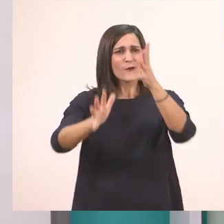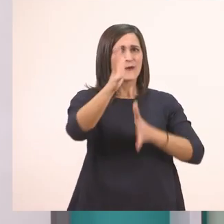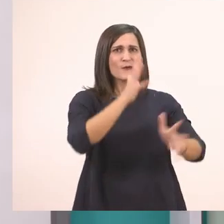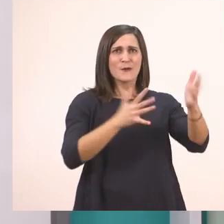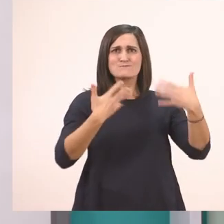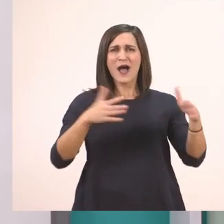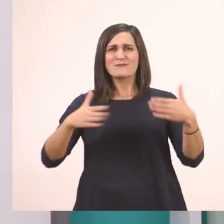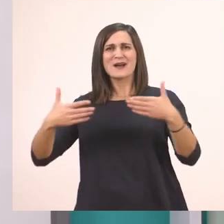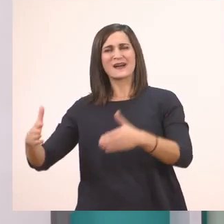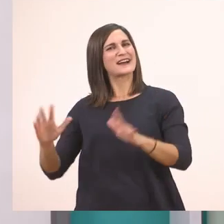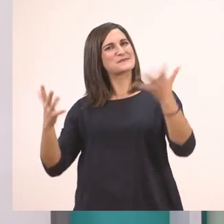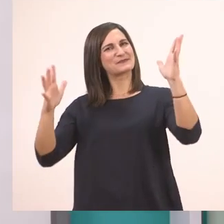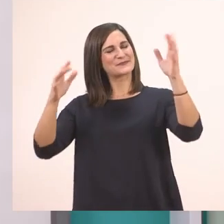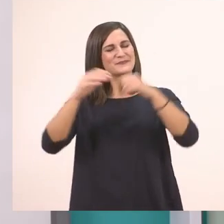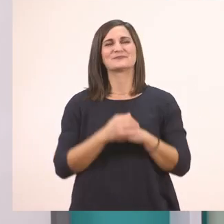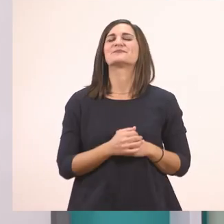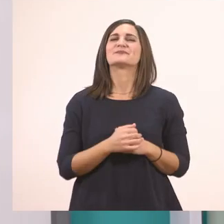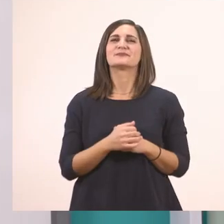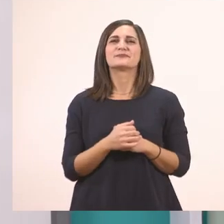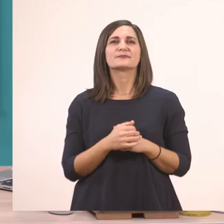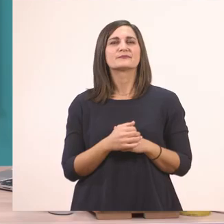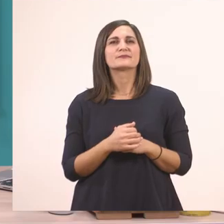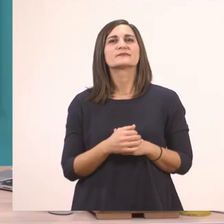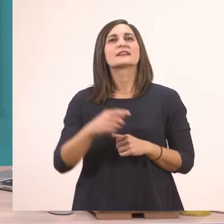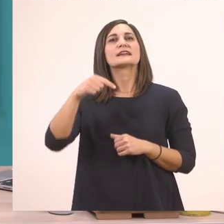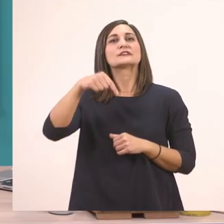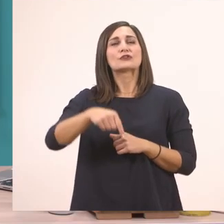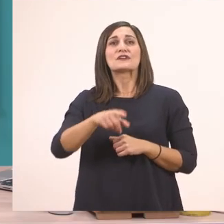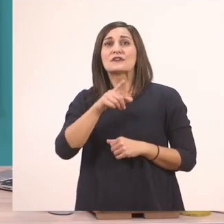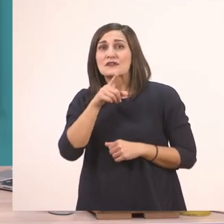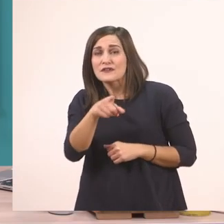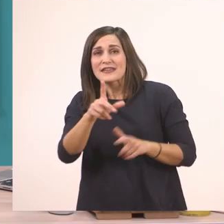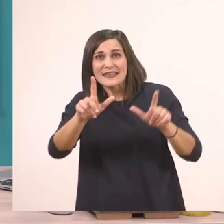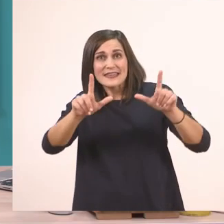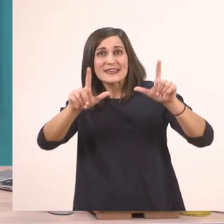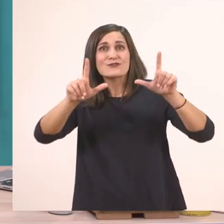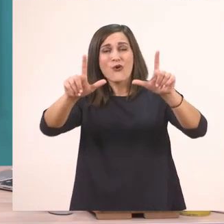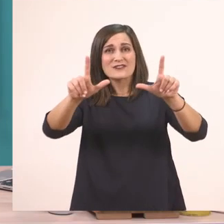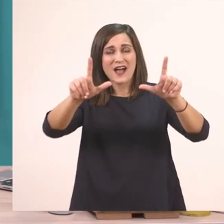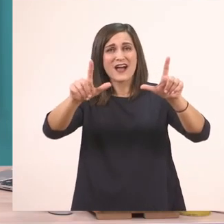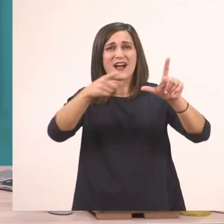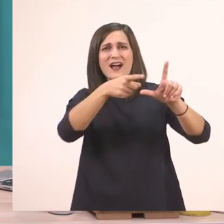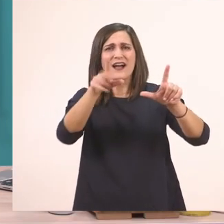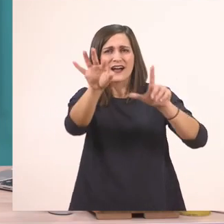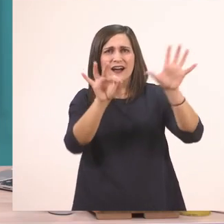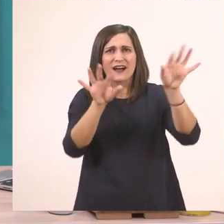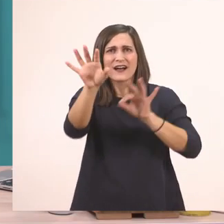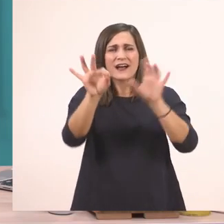Τώρα θέλω να πάμε και να μου πείτε από την εικόνα λεξούλες που έχουν μέσα το ι.